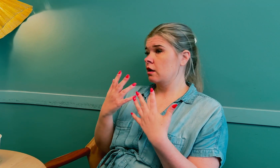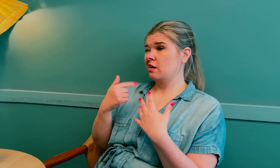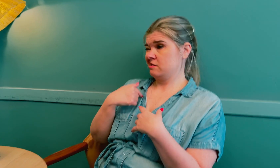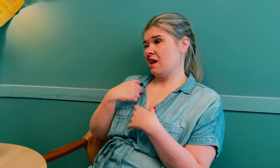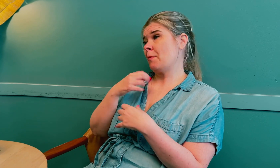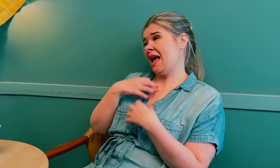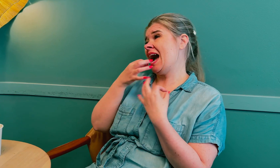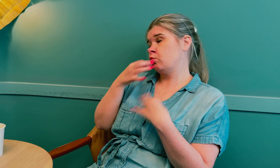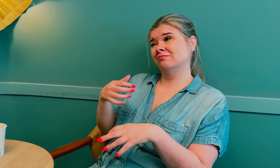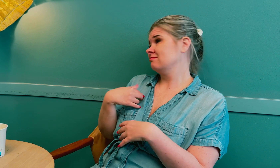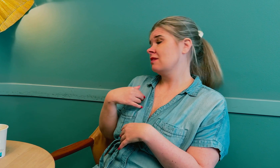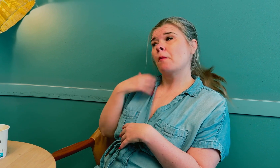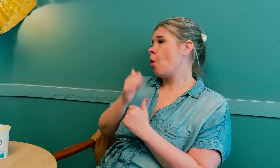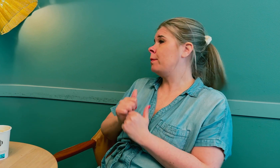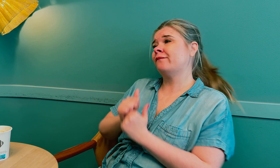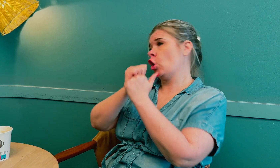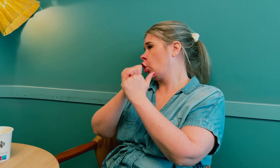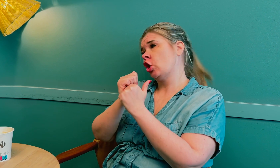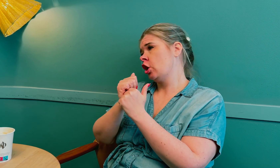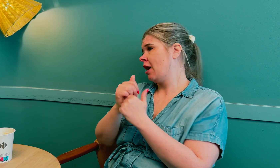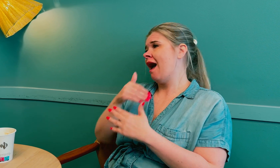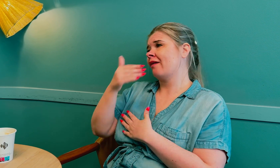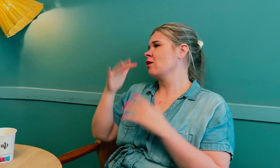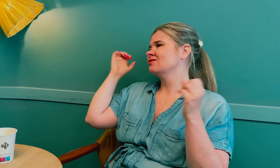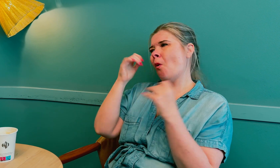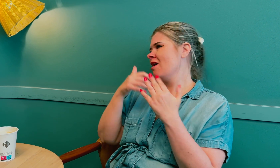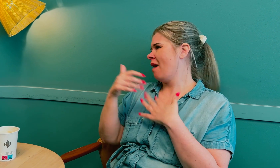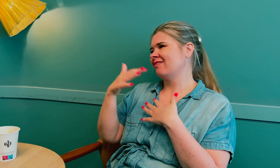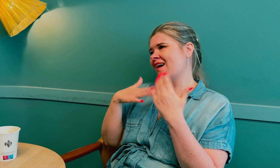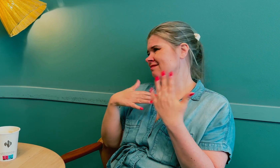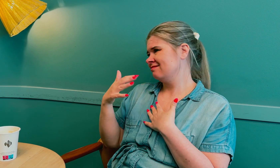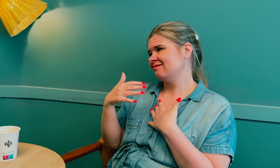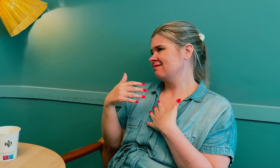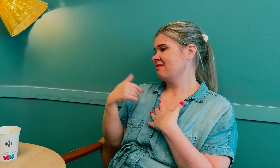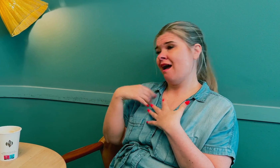Jeg må være ærlig og si at jeg ikke ble fulgt opp etter strålebehandlingen.